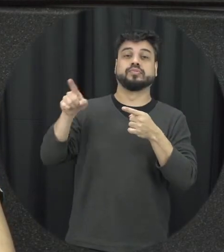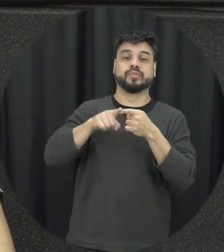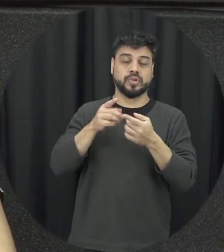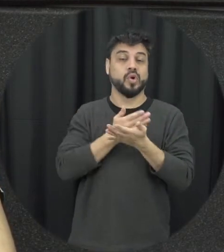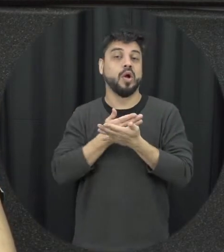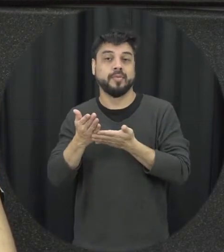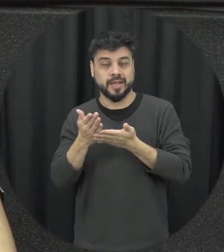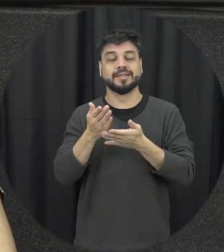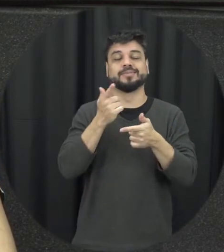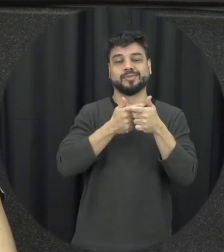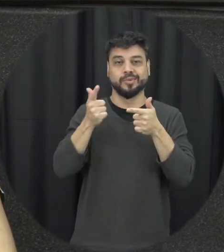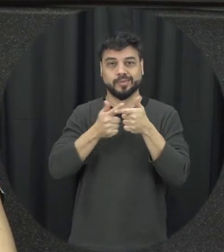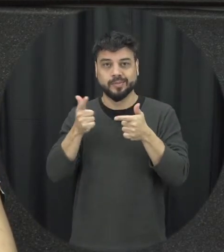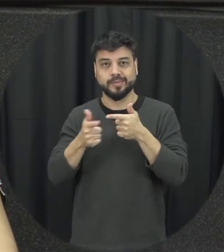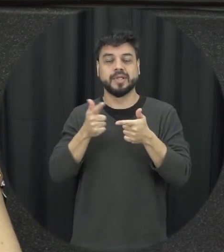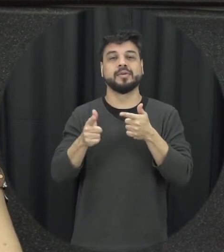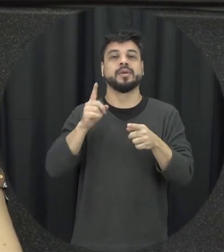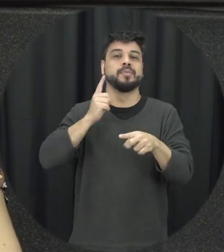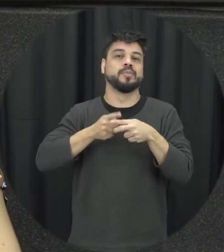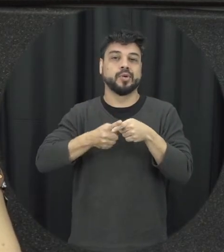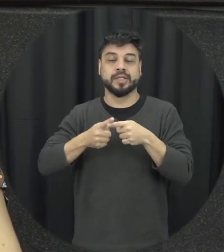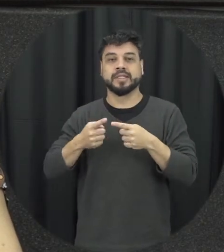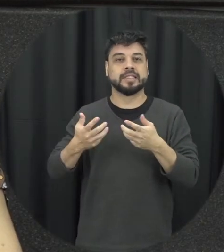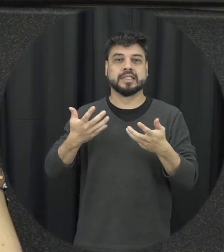peças importantes que é um avanço muito grande da Lei são as medidas protetivas de urgência